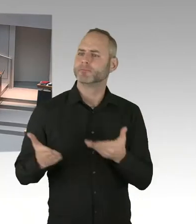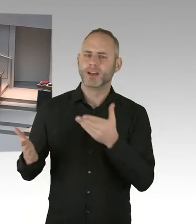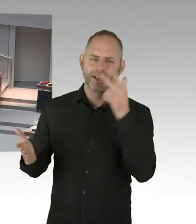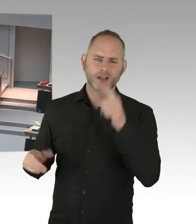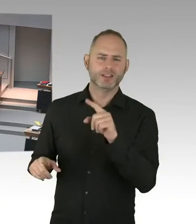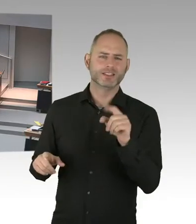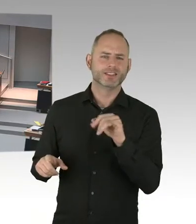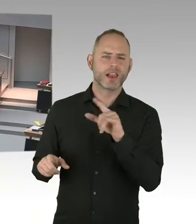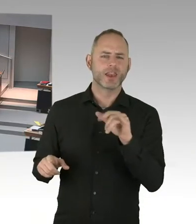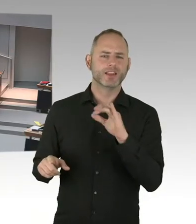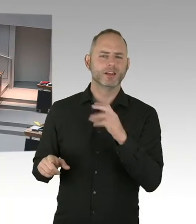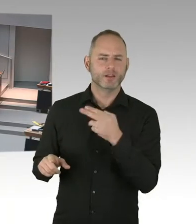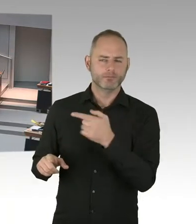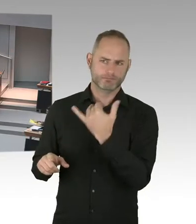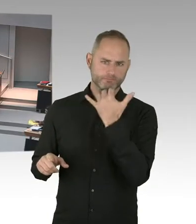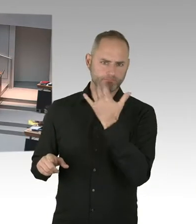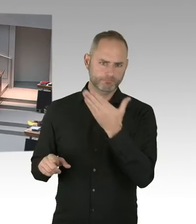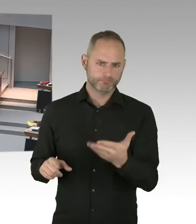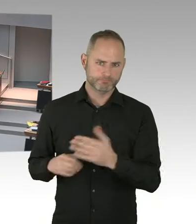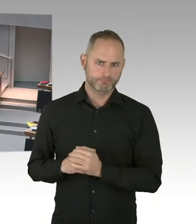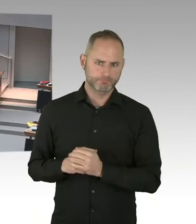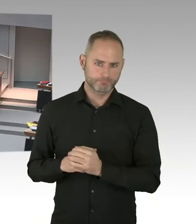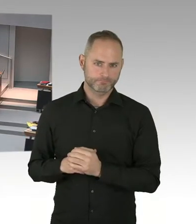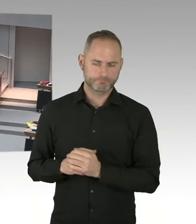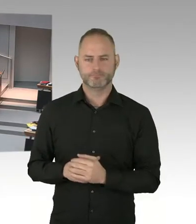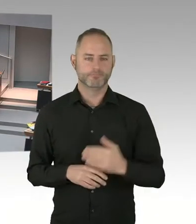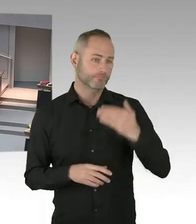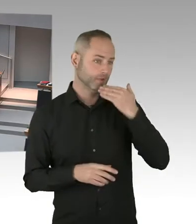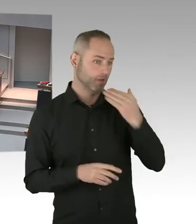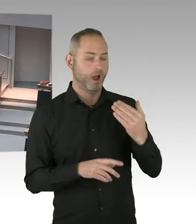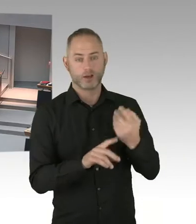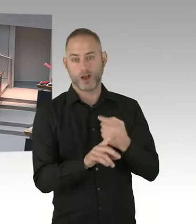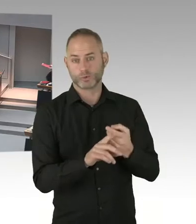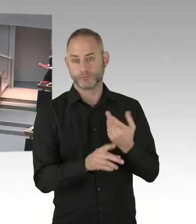dass eine Umlage der Grundsteuer auf die Mieterinnen und Mieter erfolgt. Oder halten Sie es für möglich,